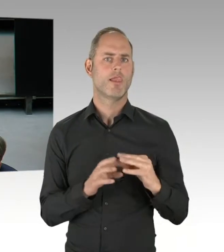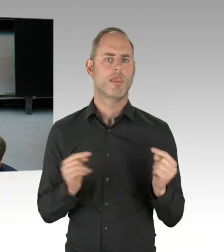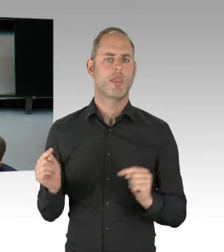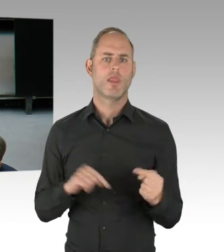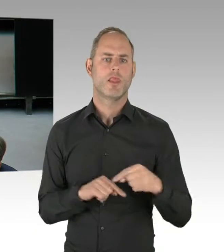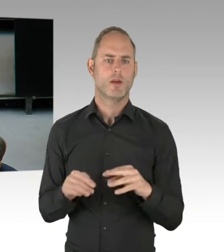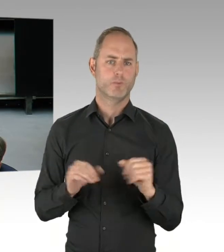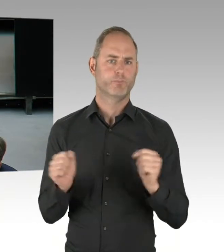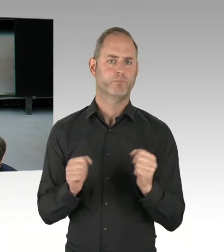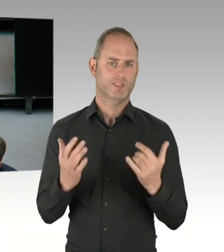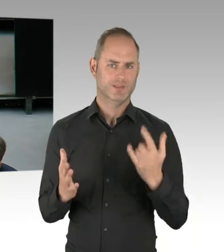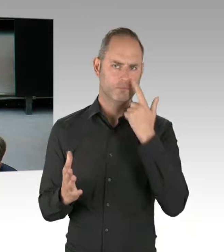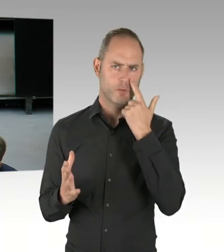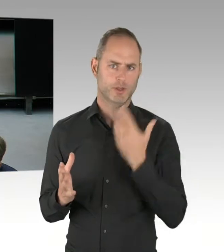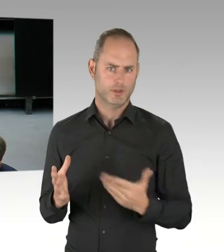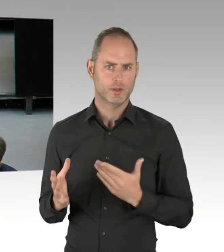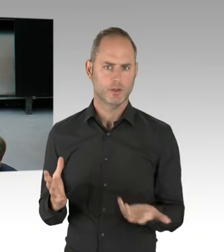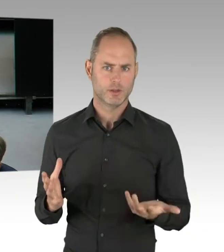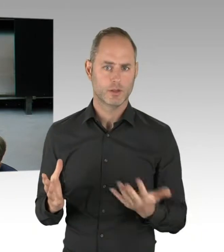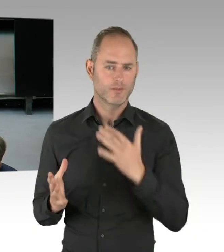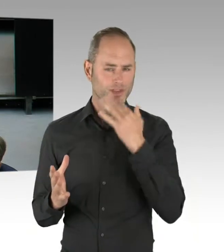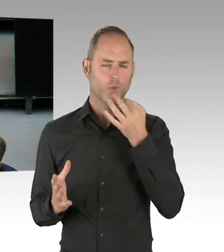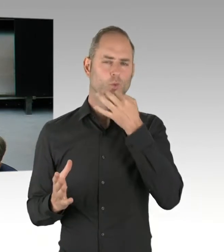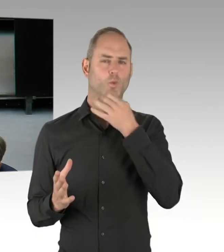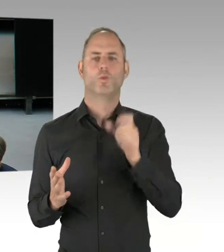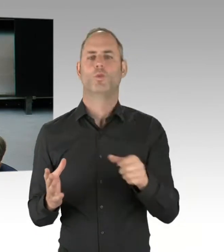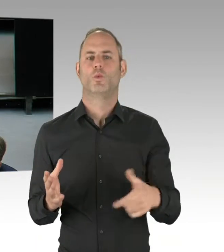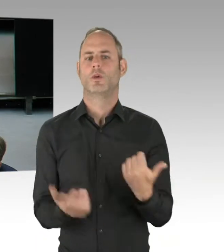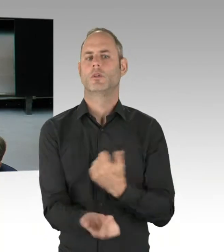und auch der falsche Hinweis, aus Ihrer Verantwortung,